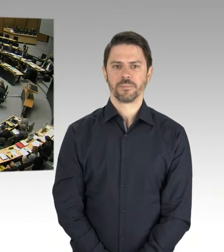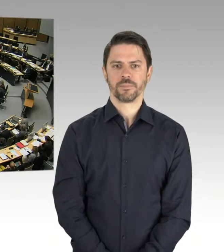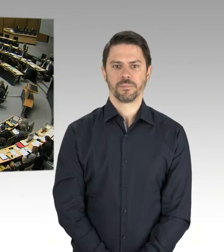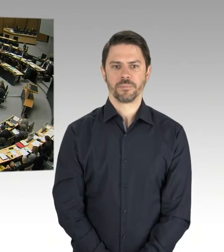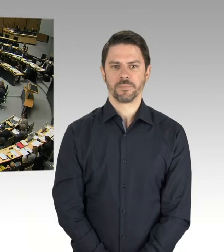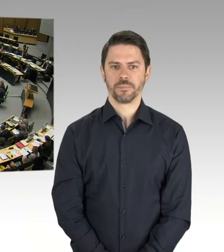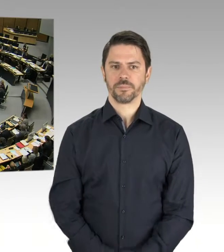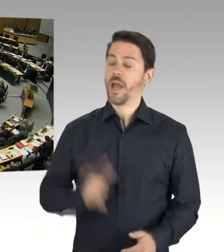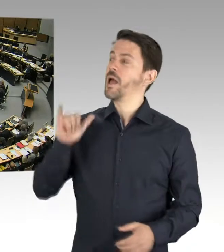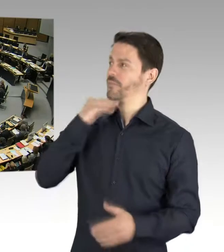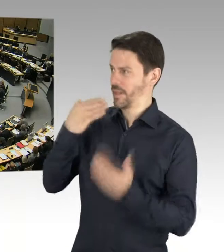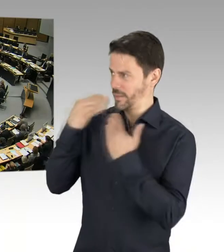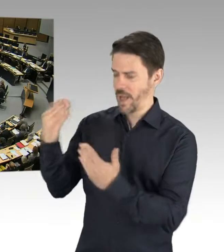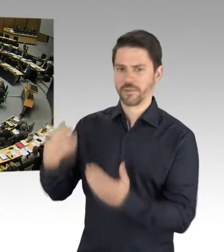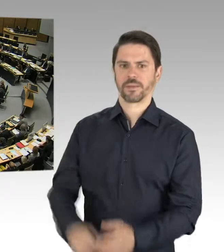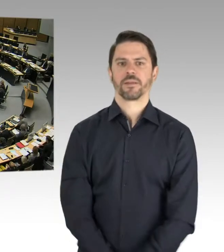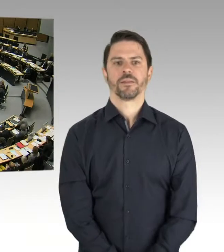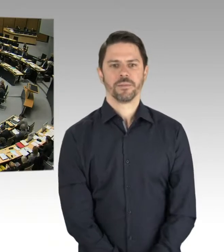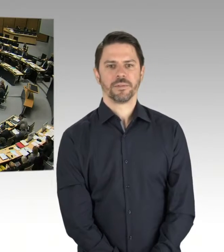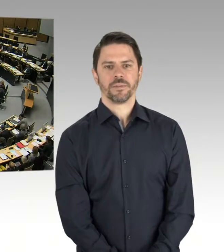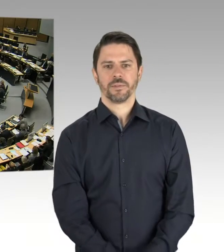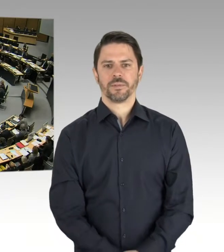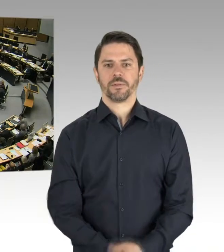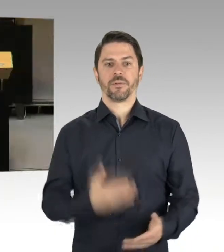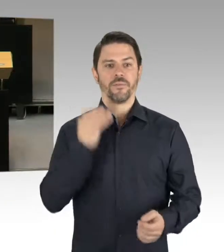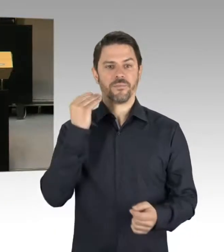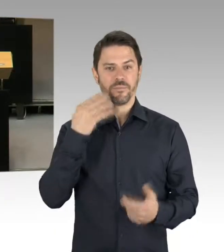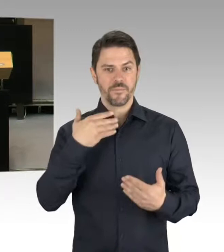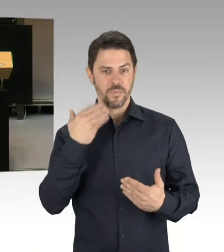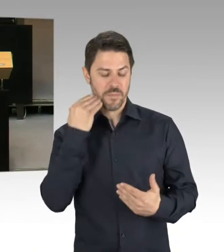die mit den schon von Frau Scheeres genannten Ursachen